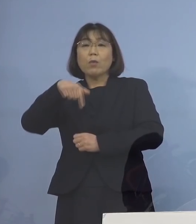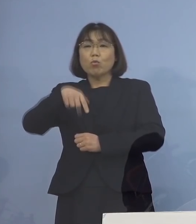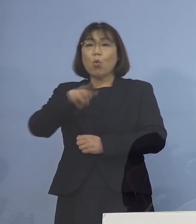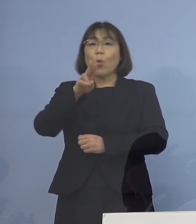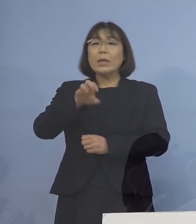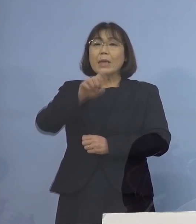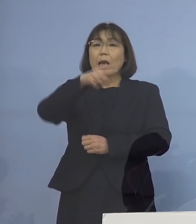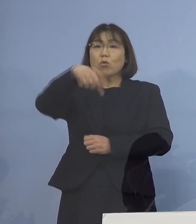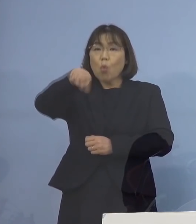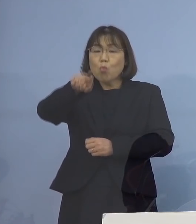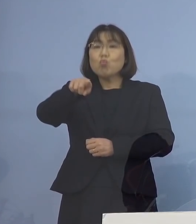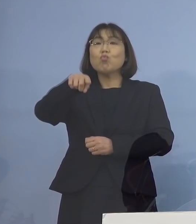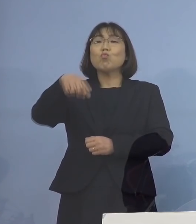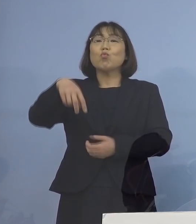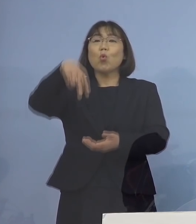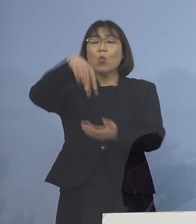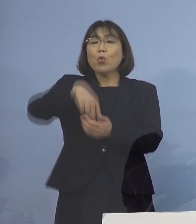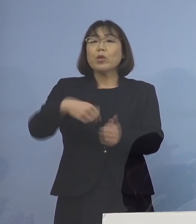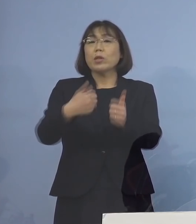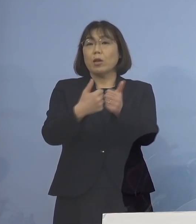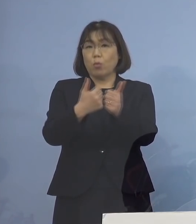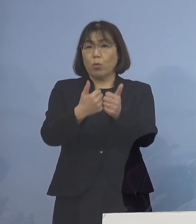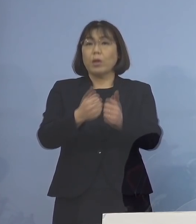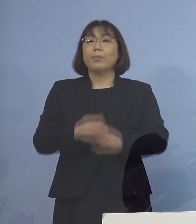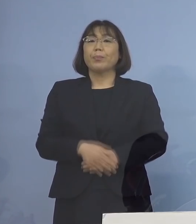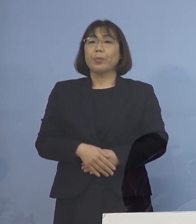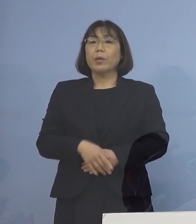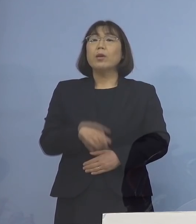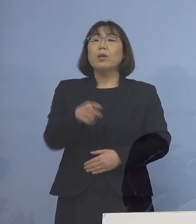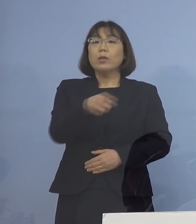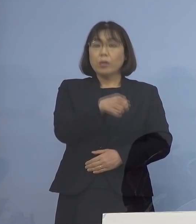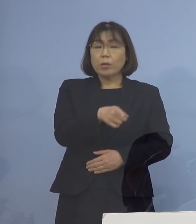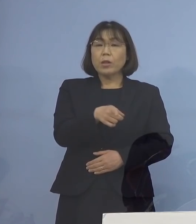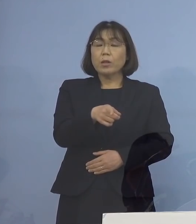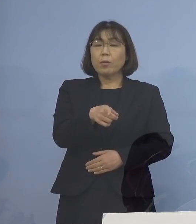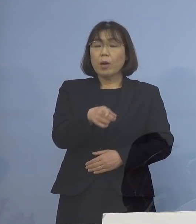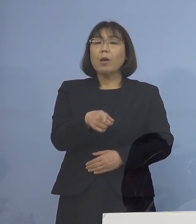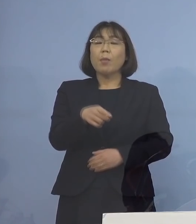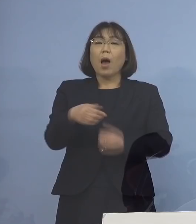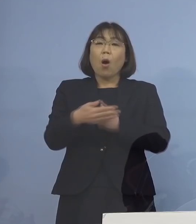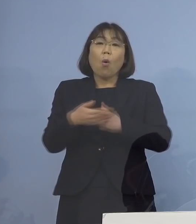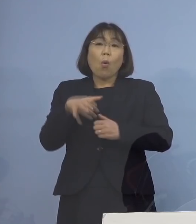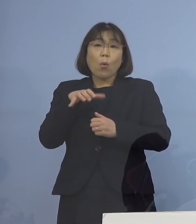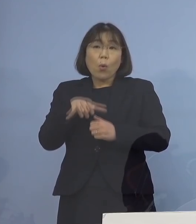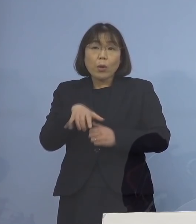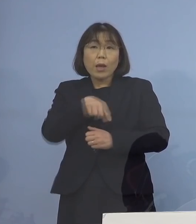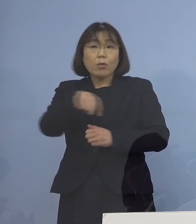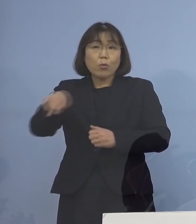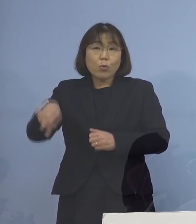その横というか 一緒に保健所の面々がおりますので 当然何かあった場合には すぐに対応する